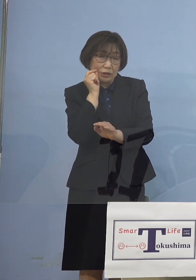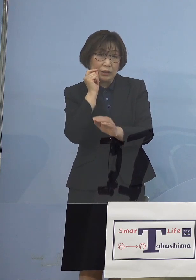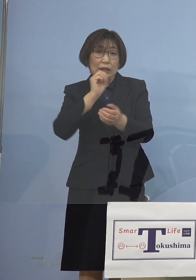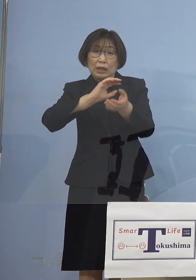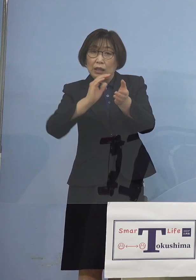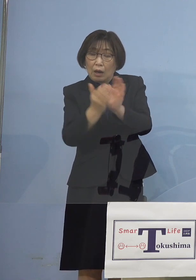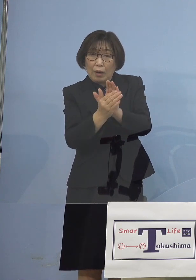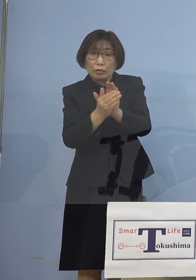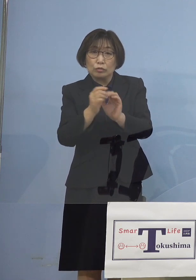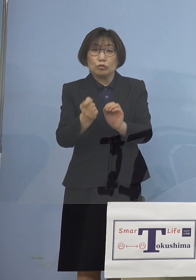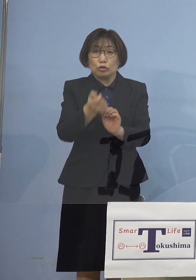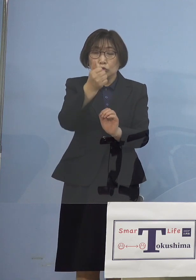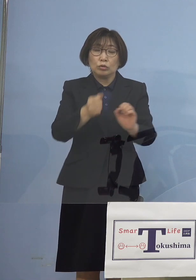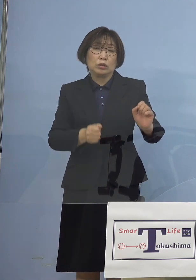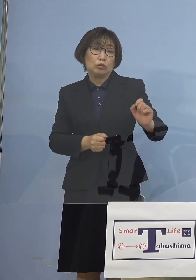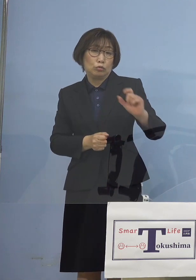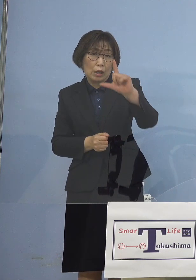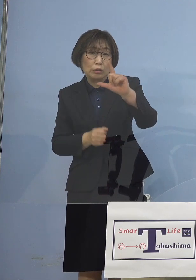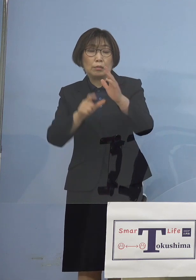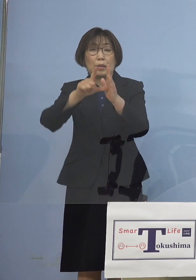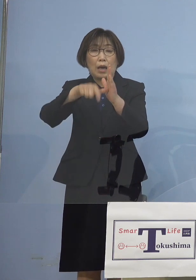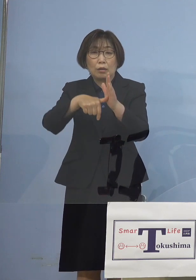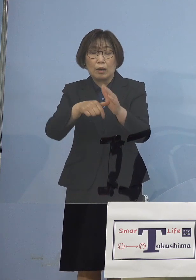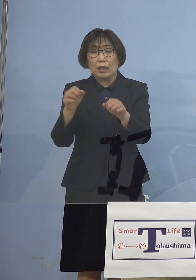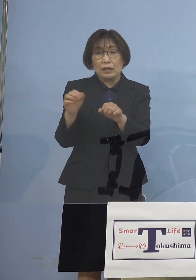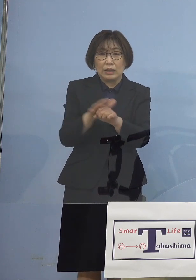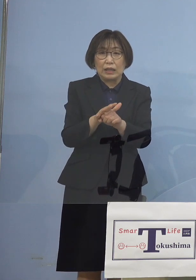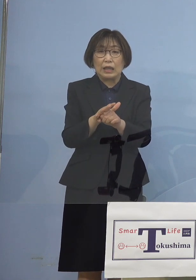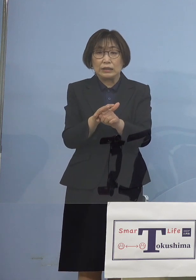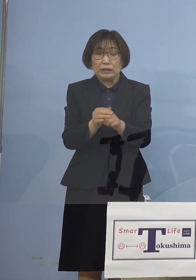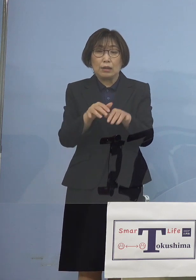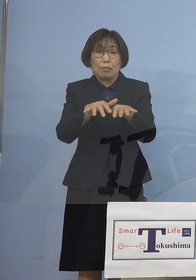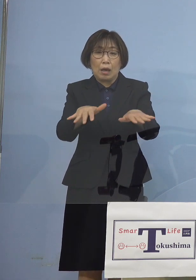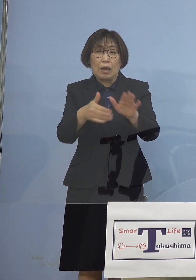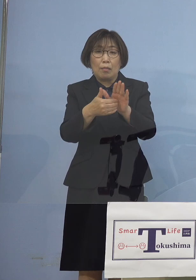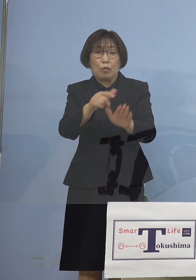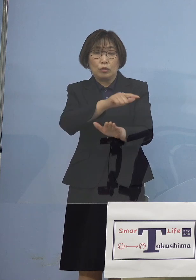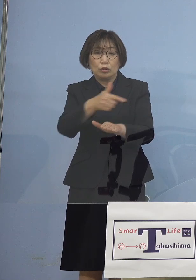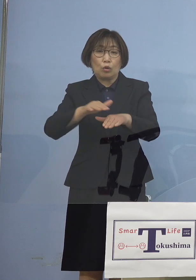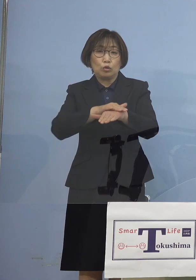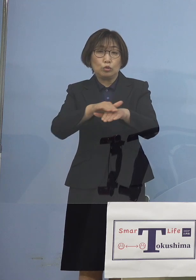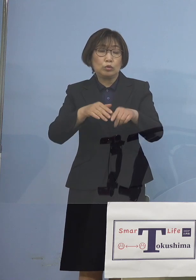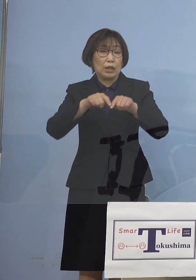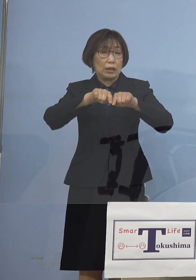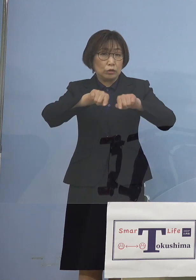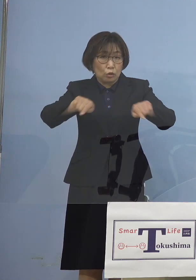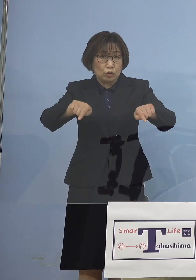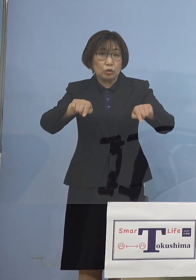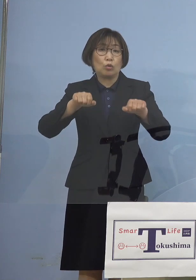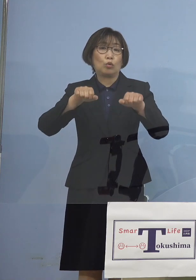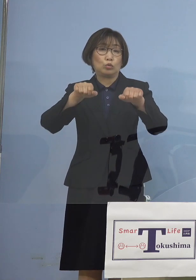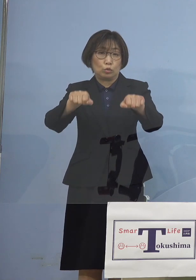その場合には直ちに 「まん延防止等重点措置」 場合によっては そのさらに